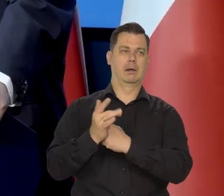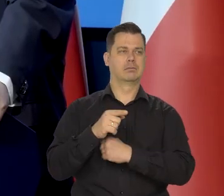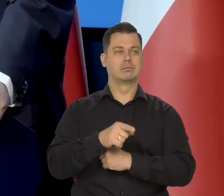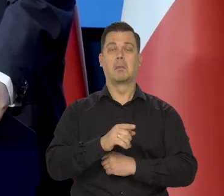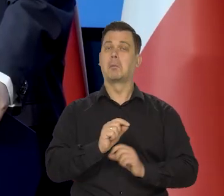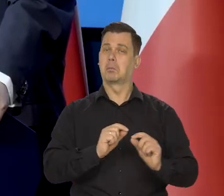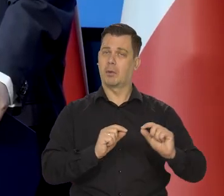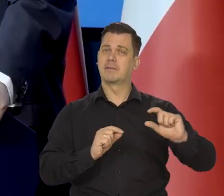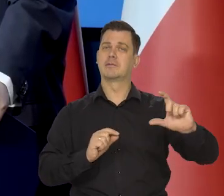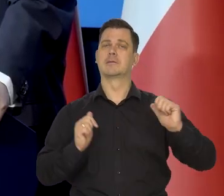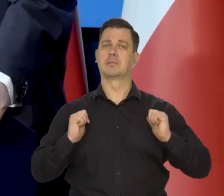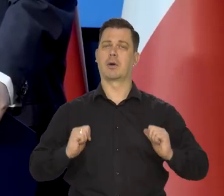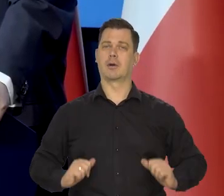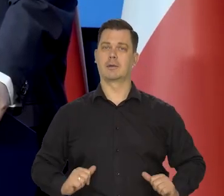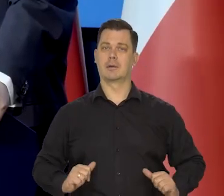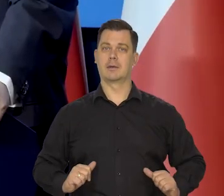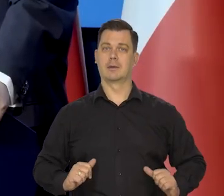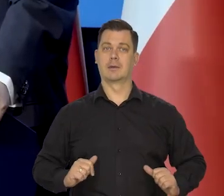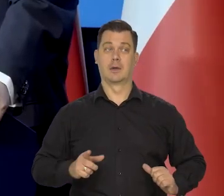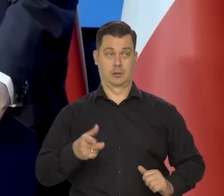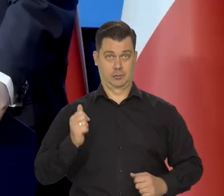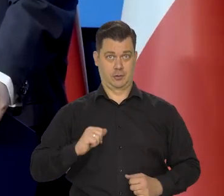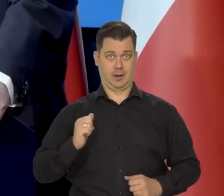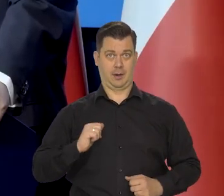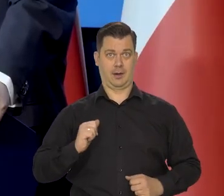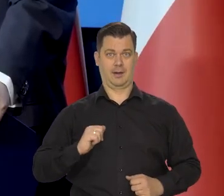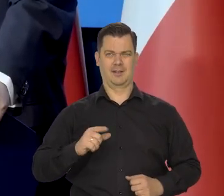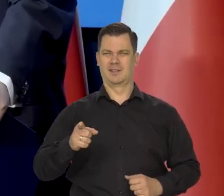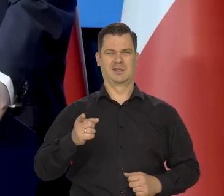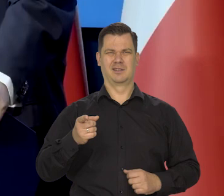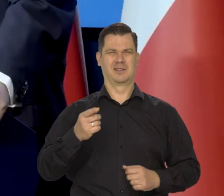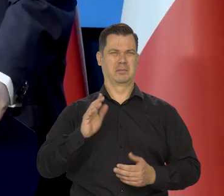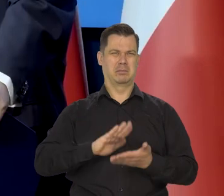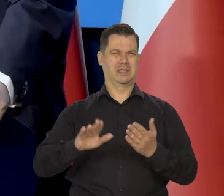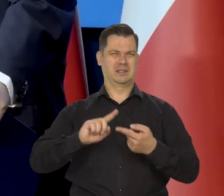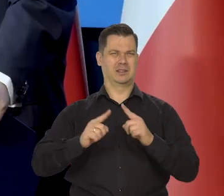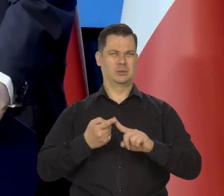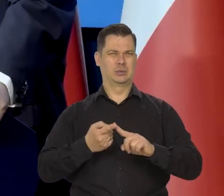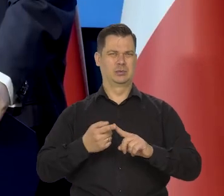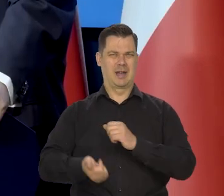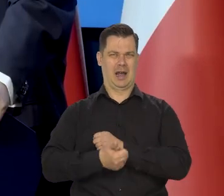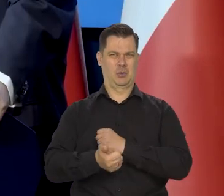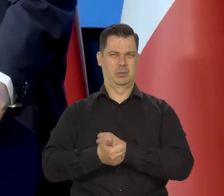który dzisiaj nawet próbują coś w tej sprawie mówić, chociaż to jest zupełnie beznadziejna już argumentacja.